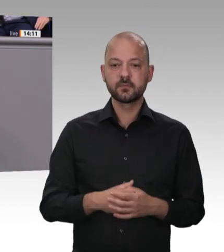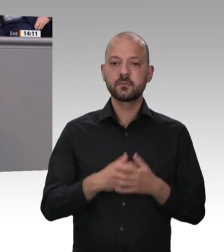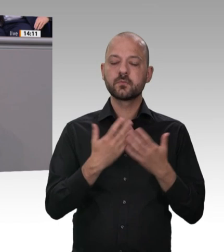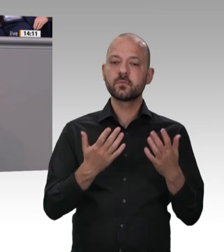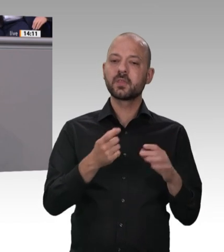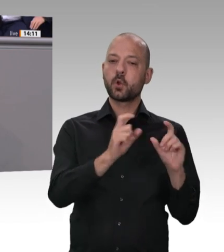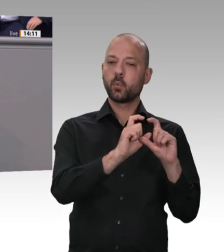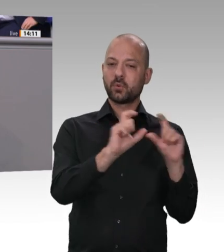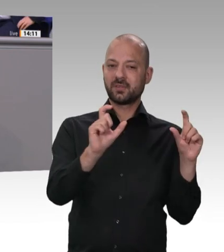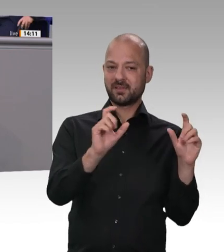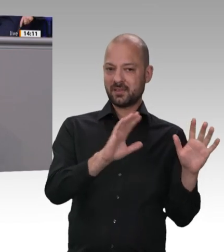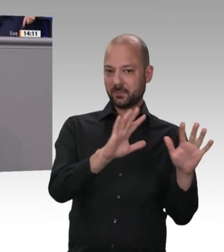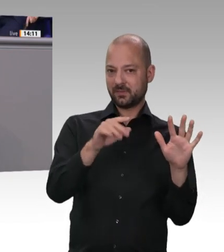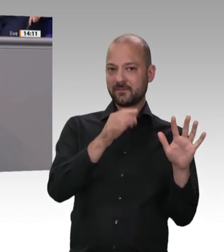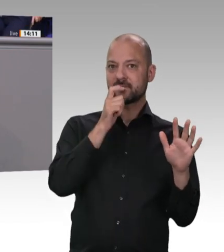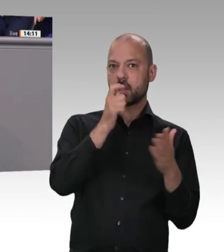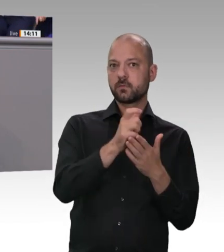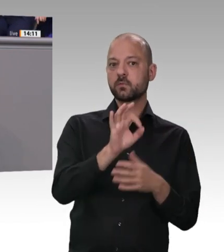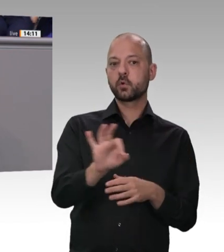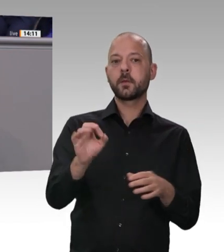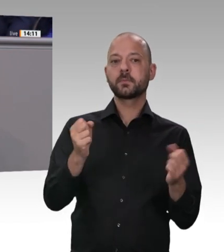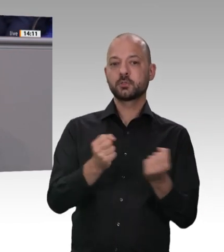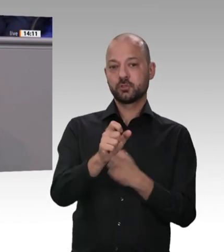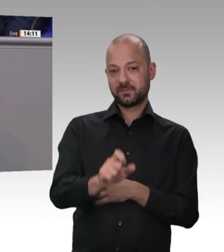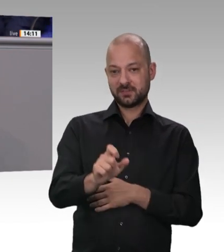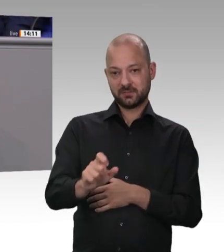der Länder für Kontrollen. Und wenn wir ganz ehrlich sind, bei allem Engagement, das Sie in